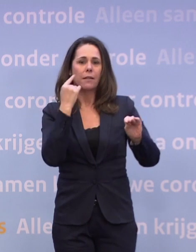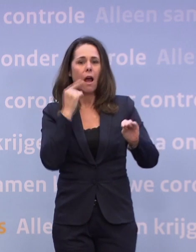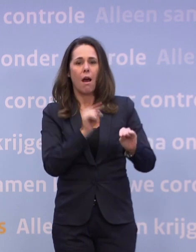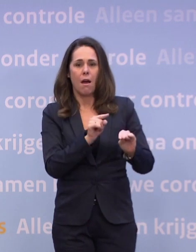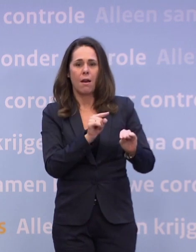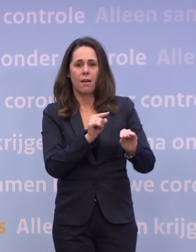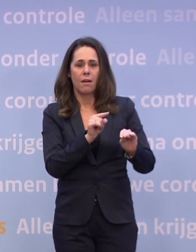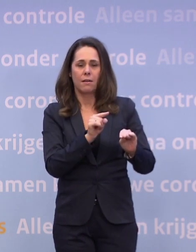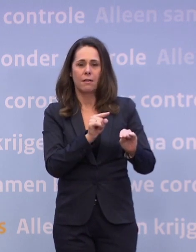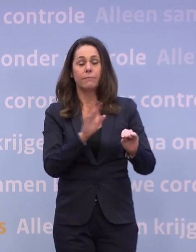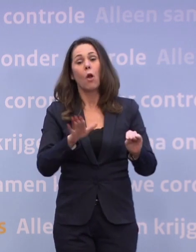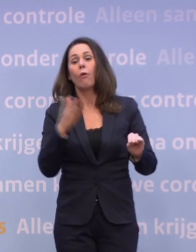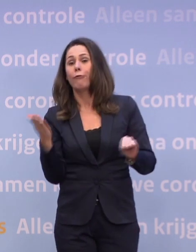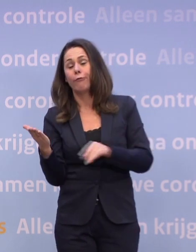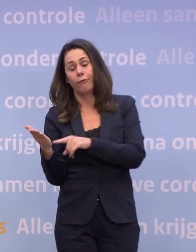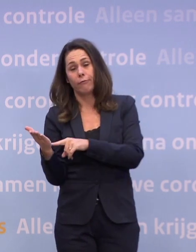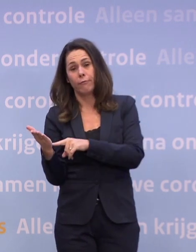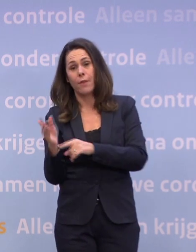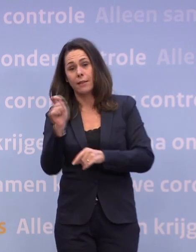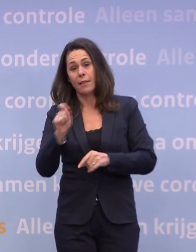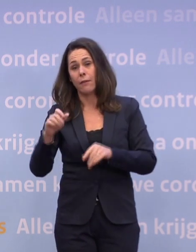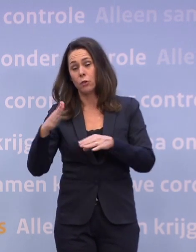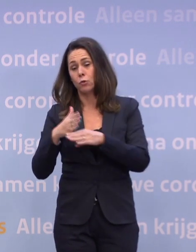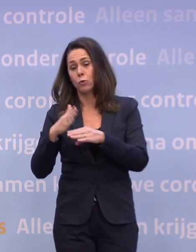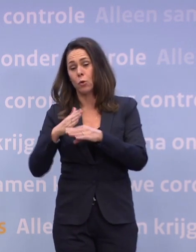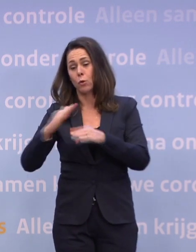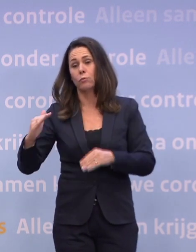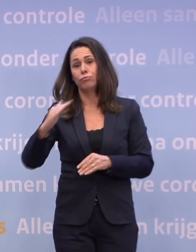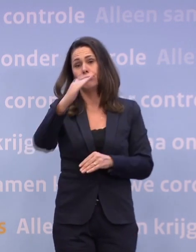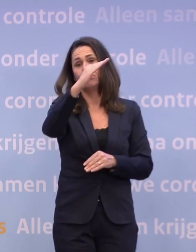Of: de cijfers blijven stijgen en dan sluit ik zelfs niet uit...